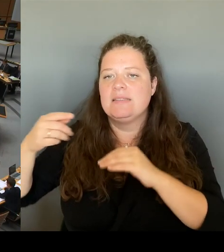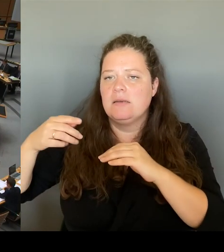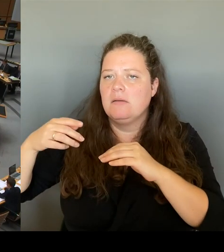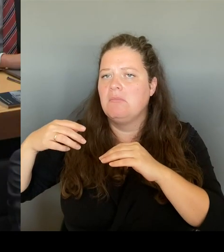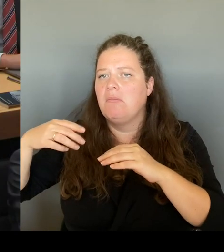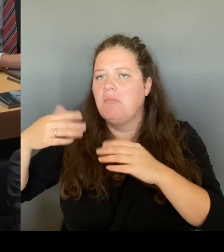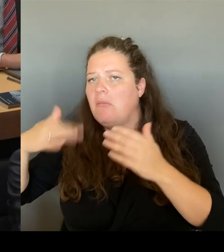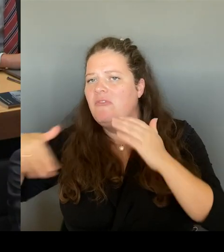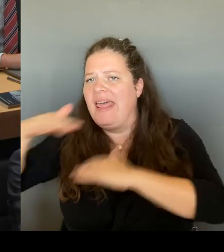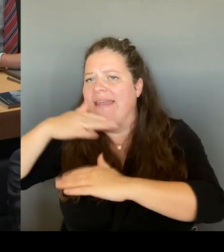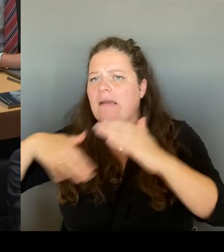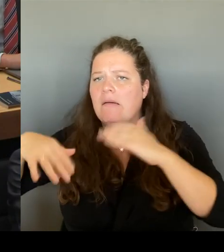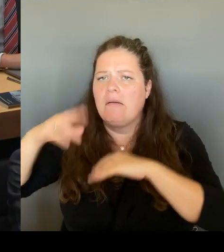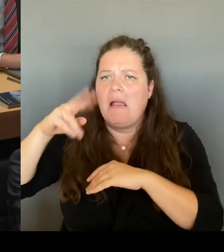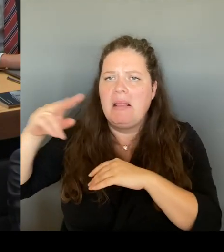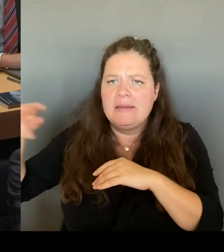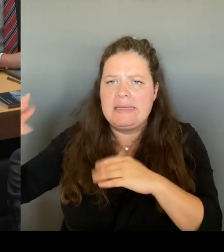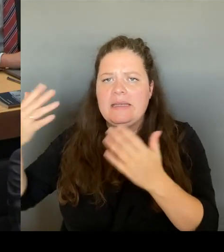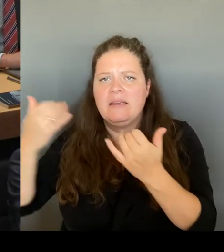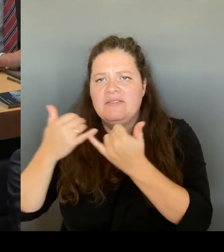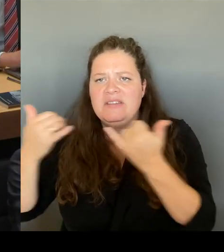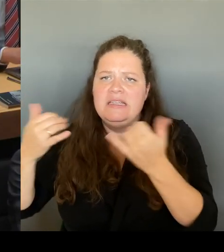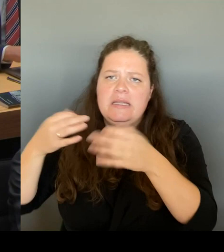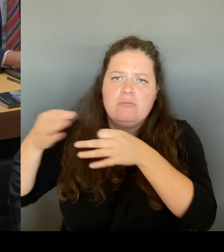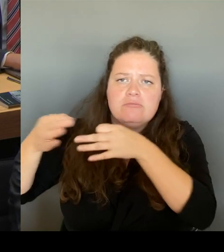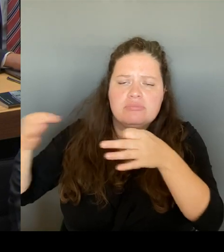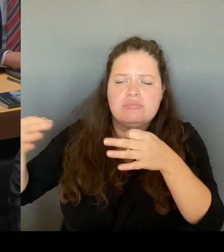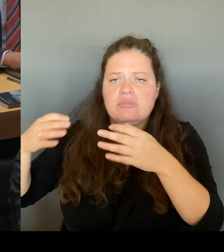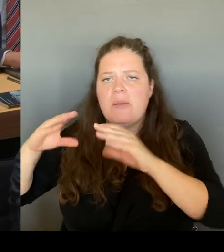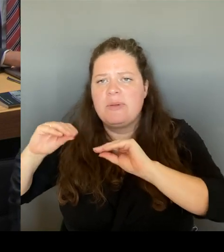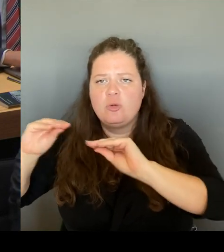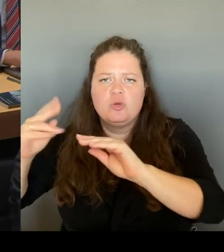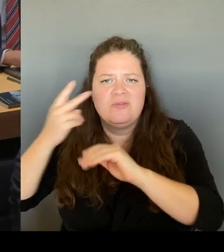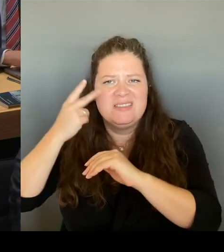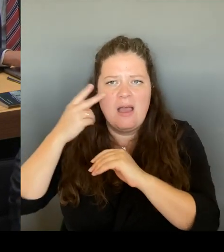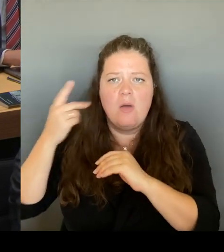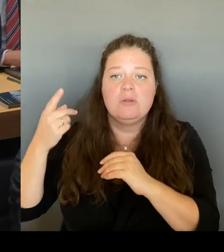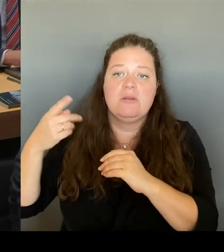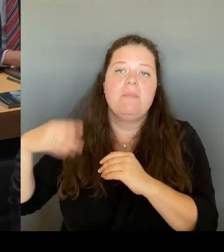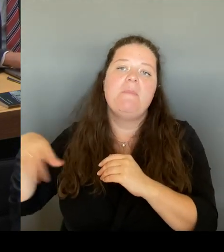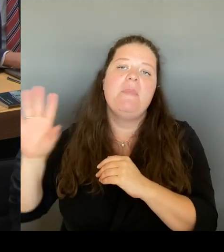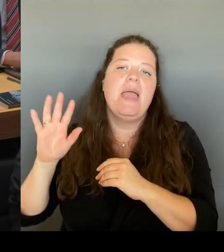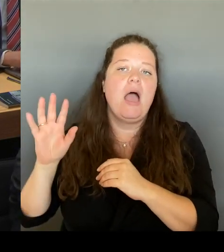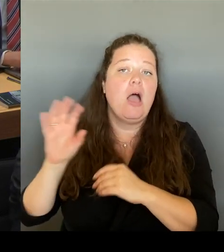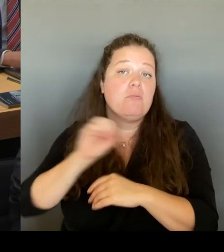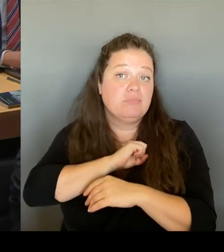Herr Präsident! Sehr geehrter Herr Abgeordneter! Vielen Dank für die Nachfrage.